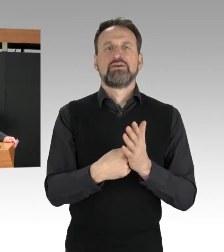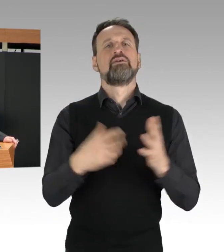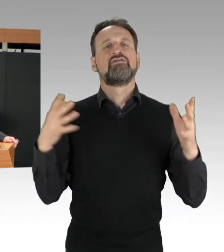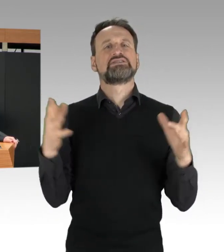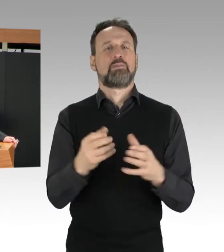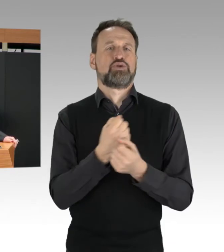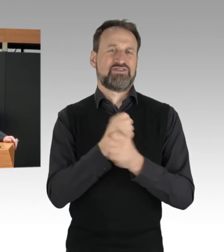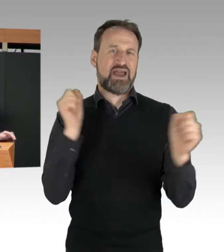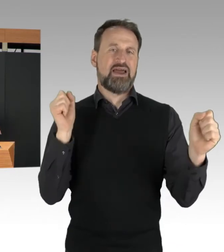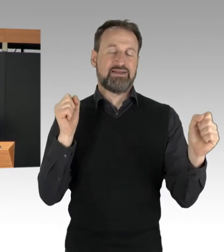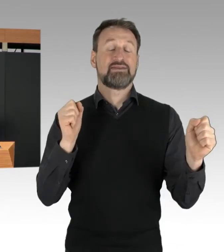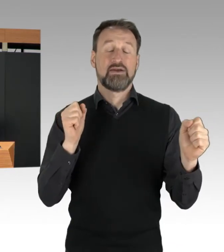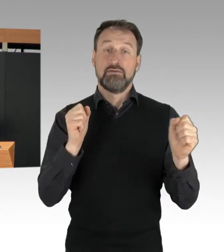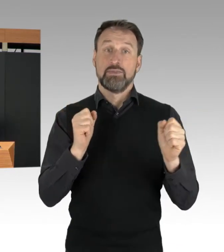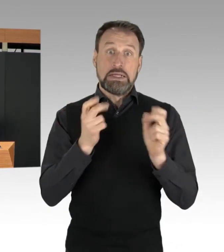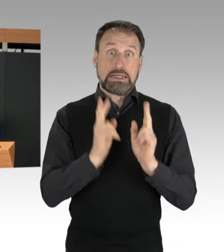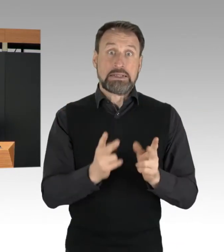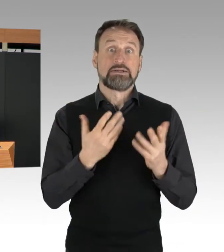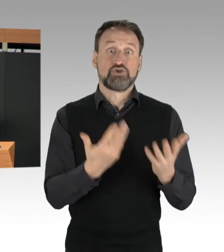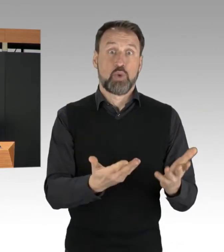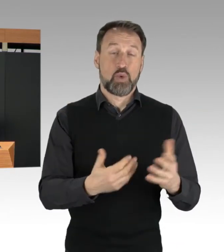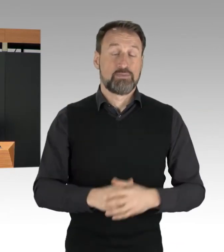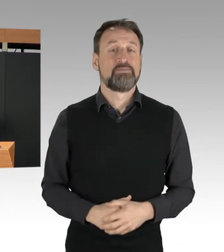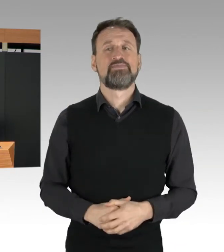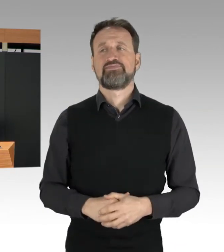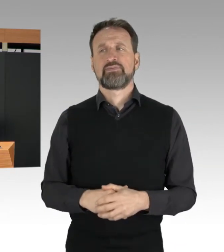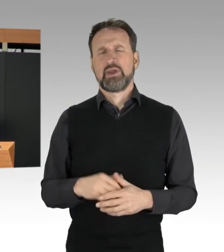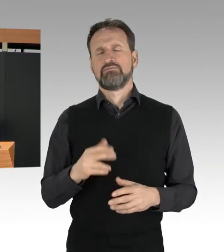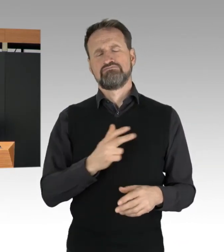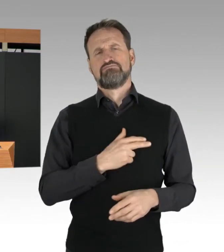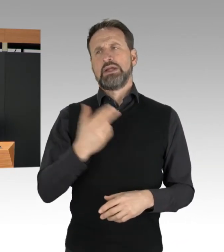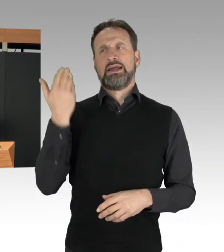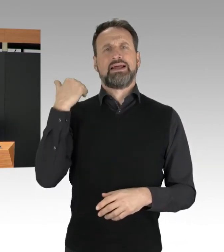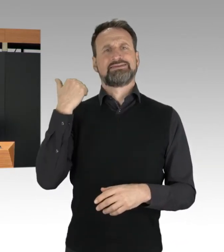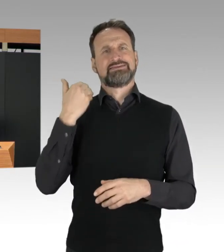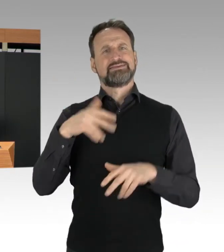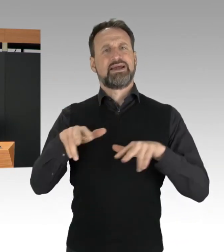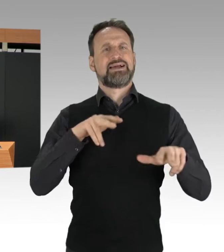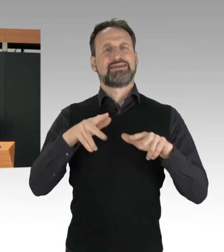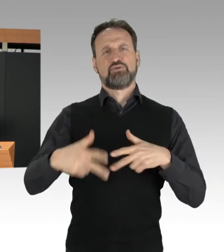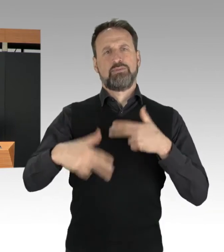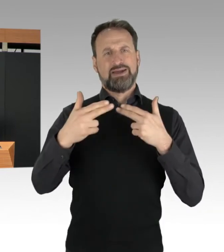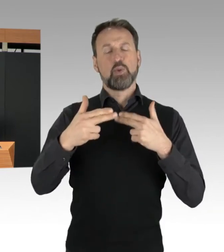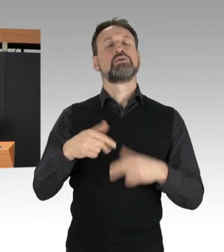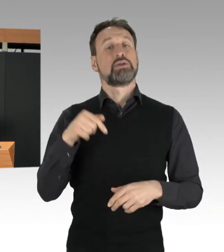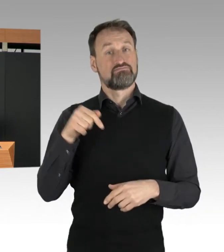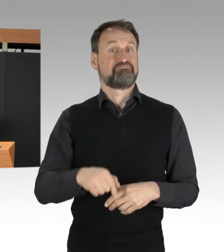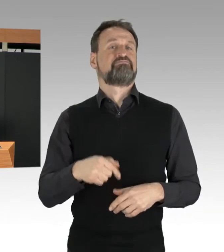Es ist gut, dass dieses Haus in der letzten Legislaturperiode ein modernes Versammlungsfreiheitsgesetz